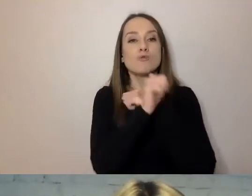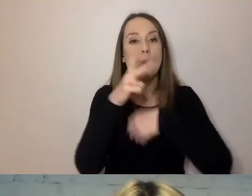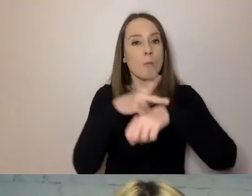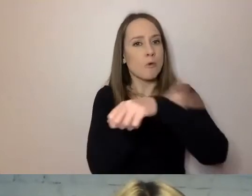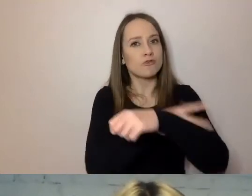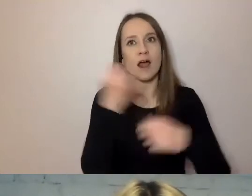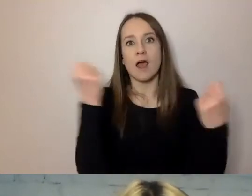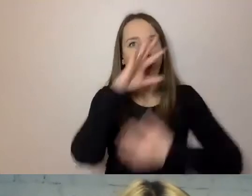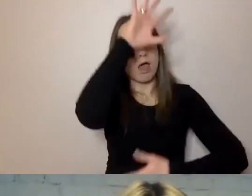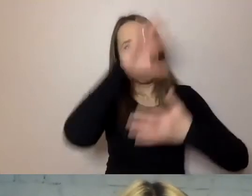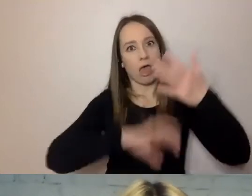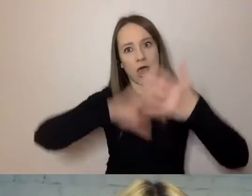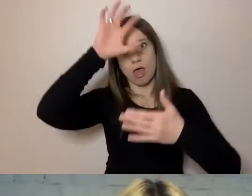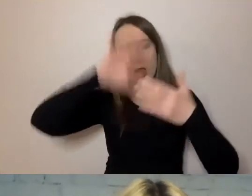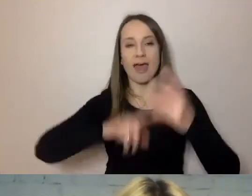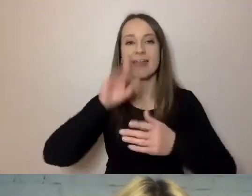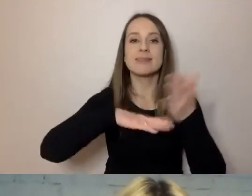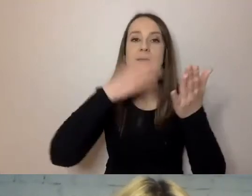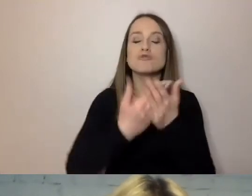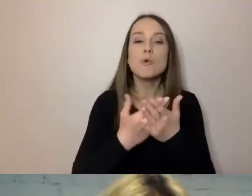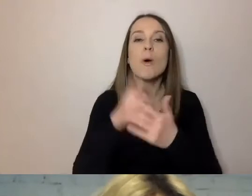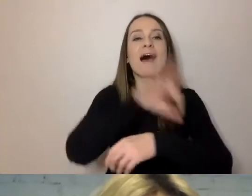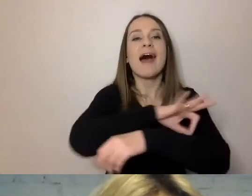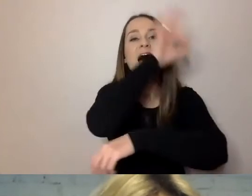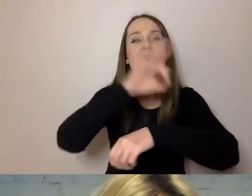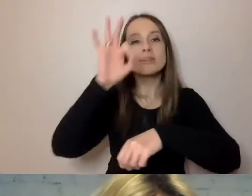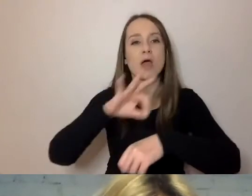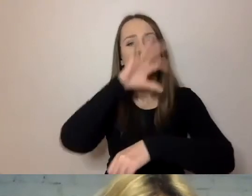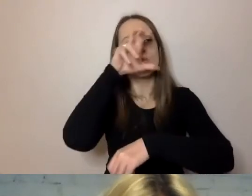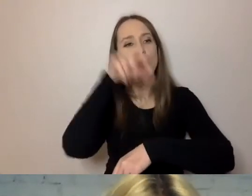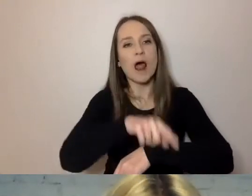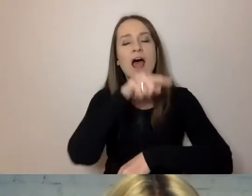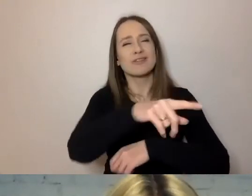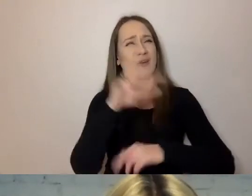Na przykład dokumenty dotyczące architektury raczej przypominają książkę niż pismo.